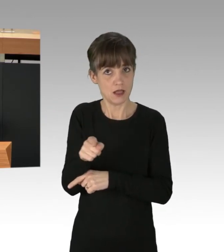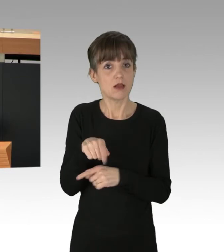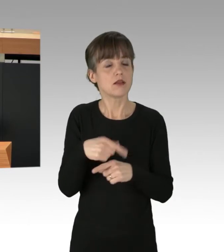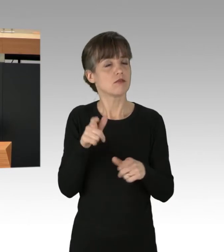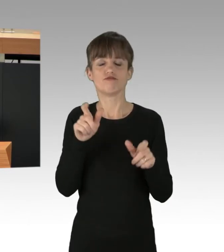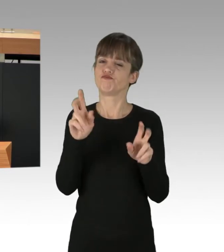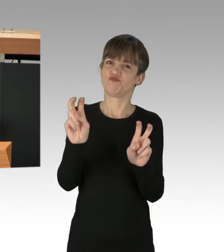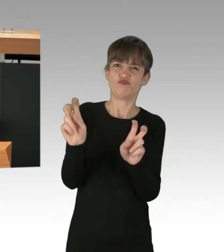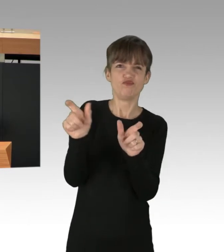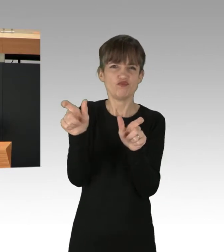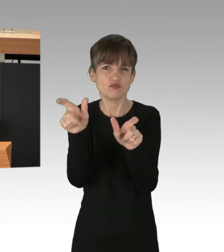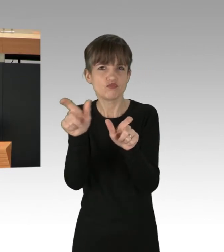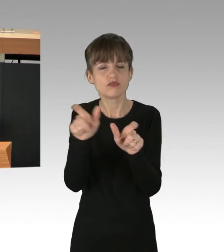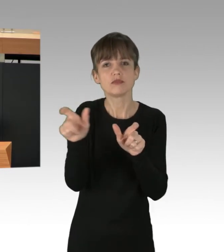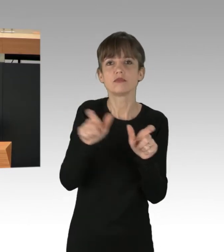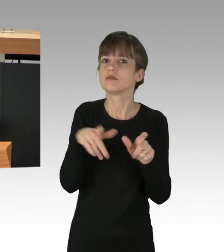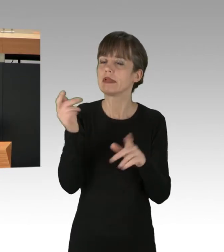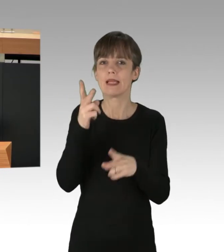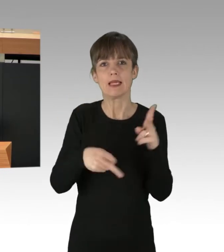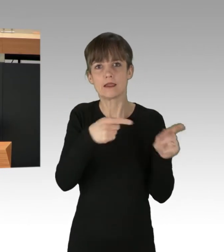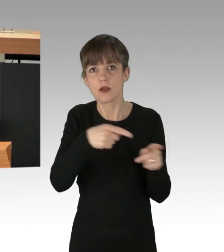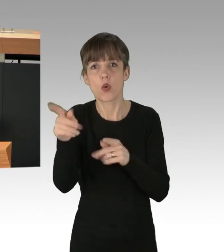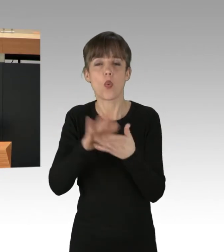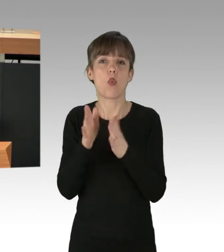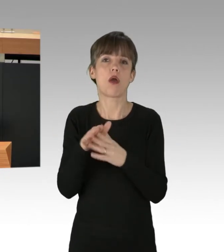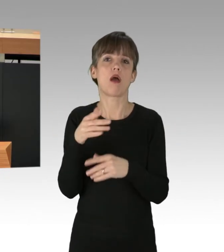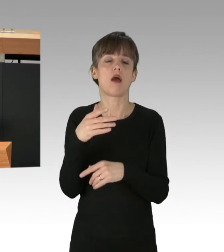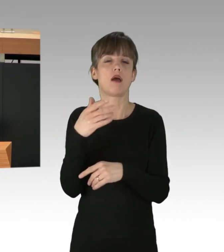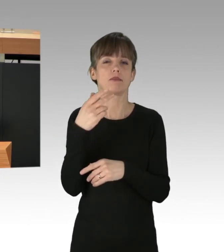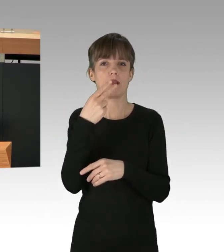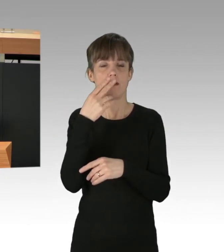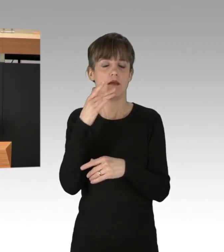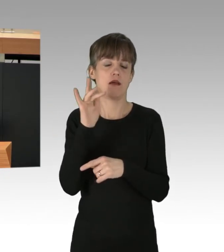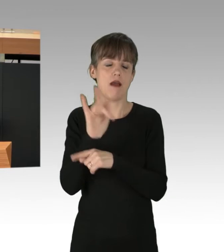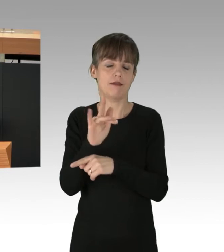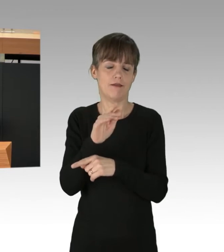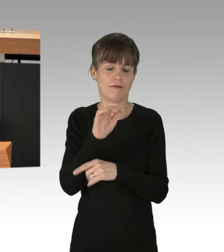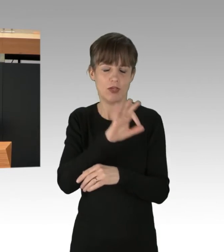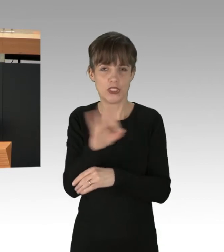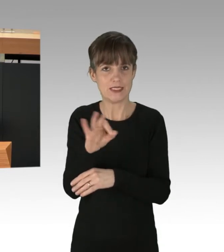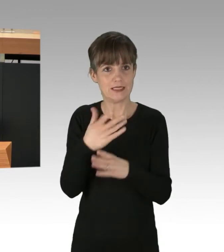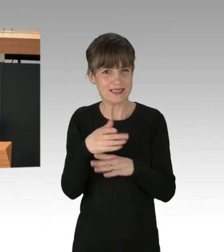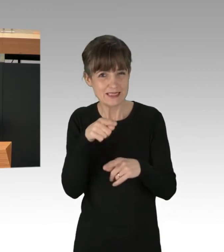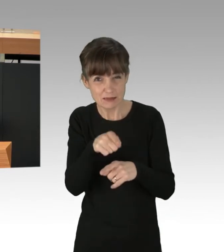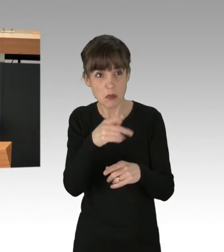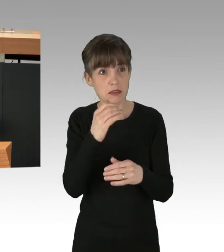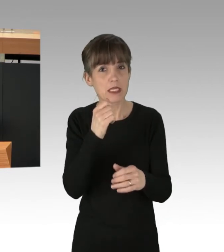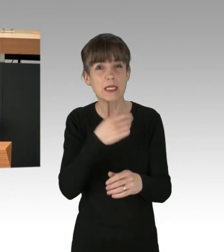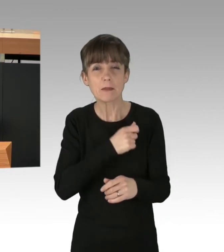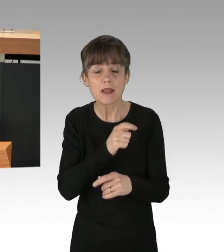AntifaschistInnen, die Nazis und rechte Aufmärsche blockieren, werden kriminalisiert, so auch die ehemalige Abgeordnete dieses Hauses